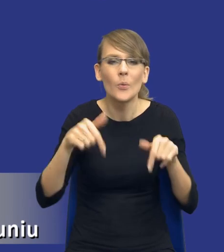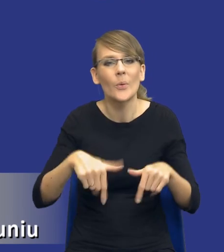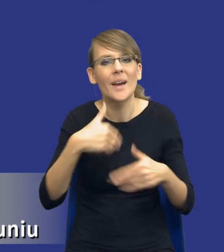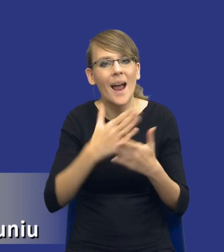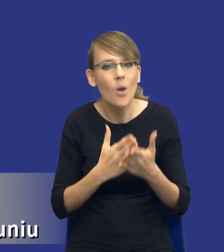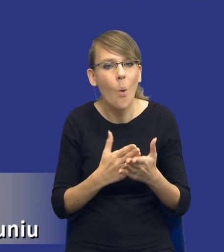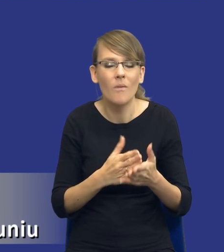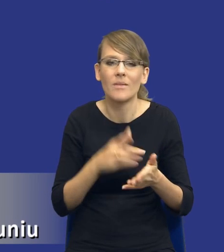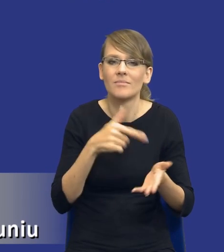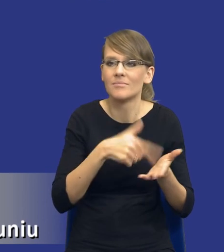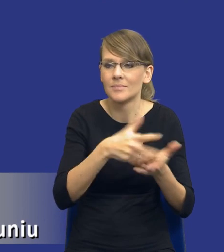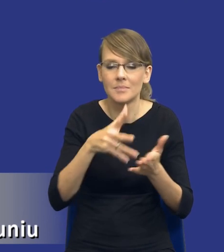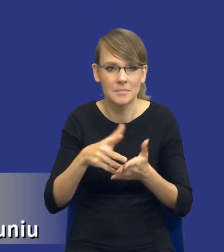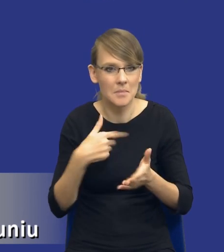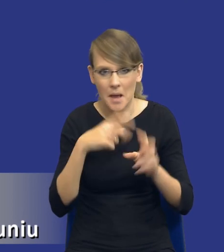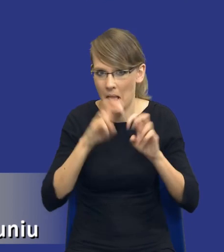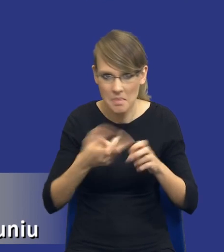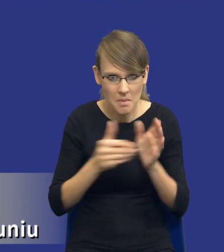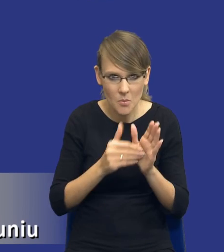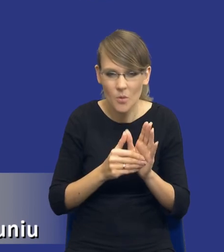Tyle tylko, że ustawa w tym miejscu milczy,